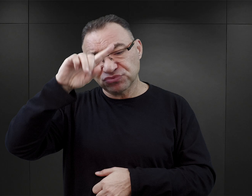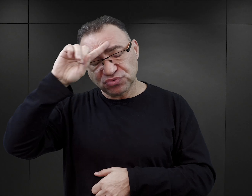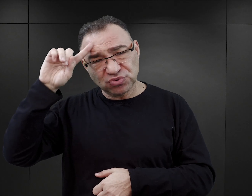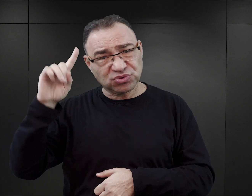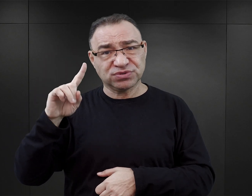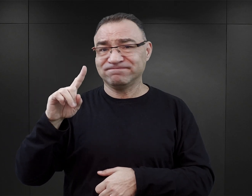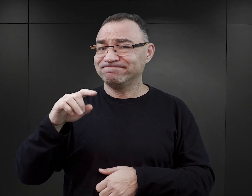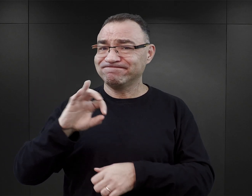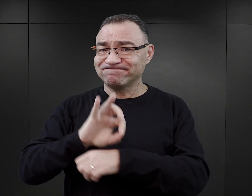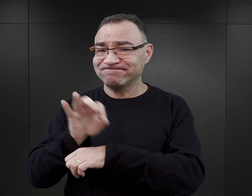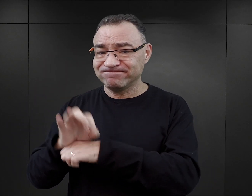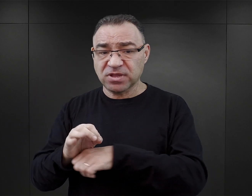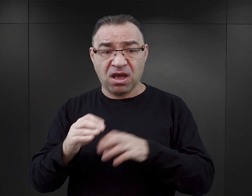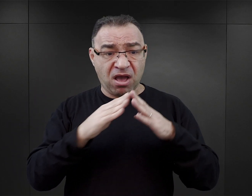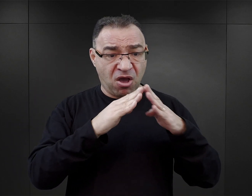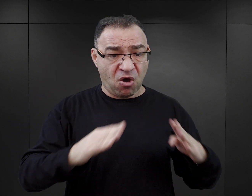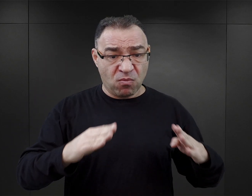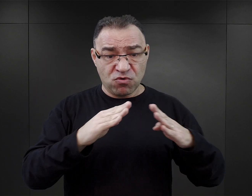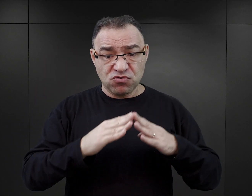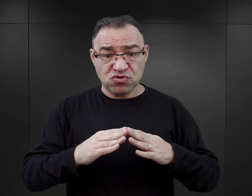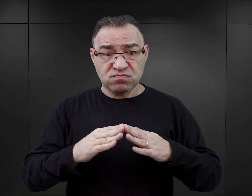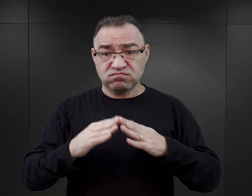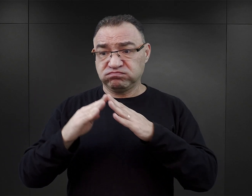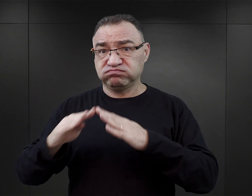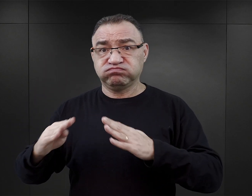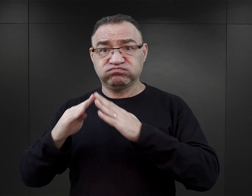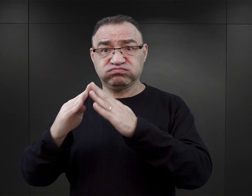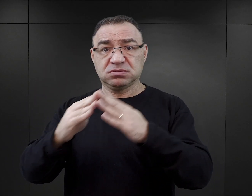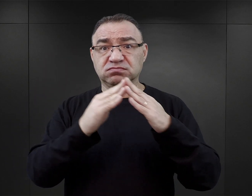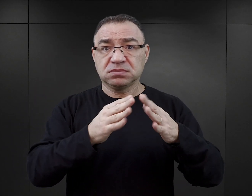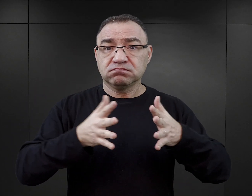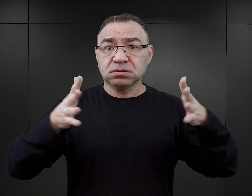a kompleks obozowy nieustannie rozbudowywano i przekształcano.